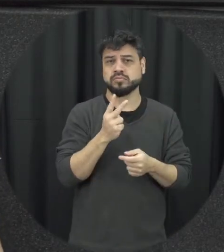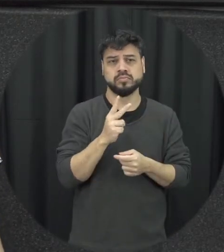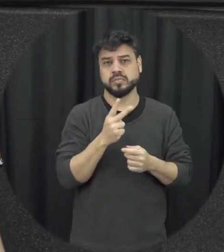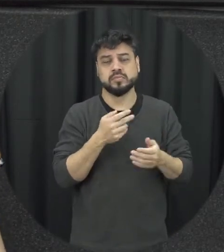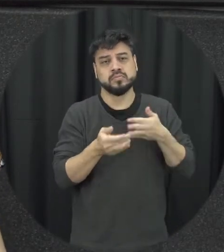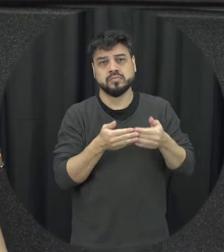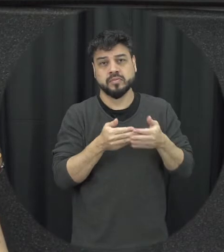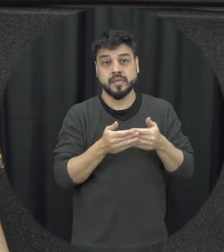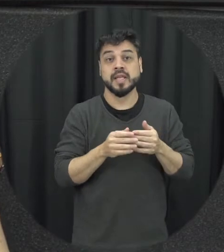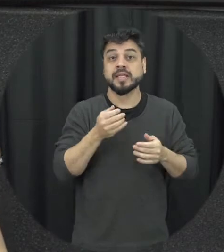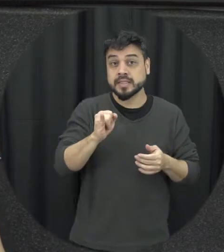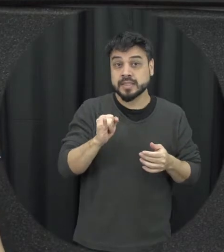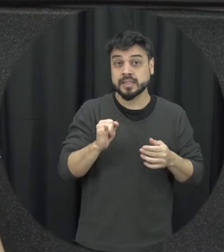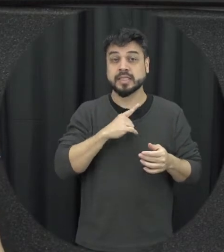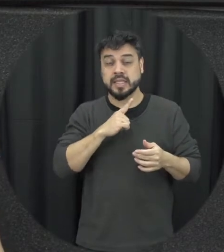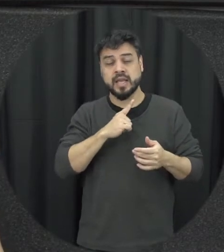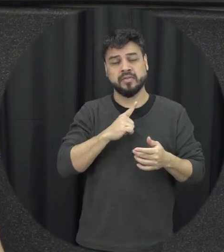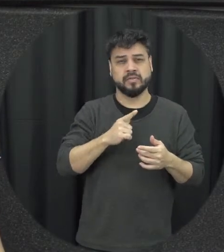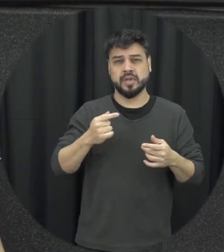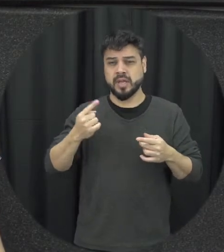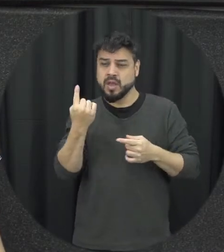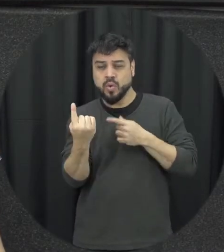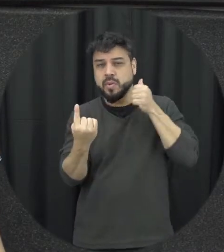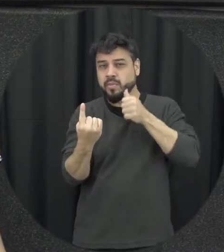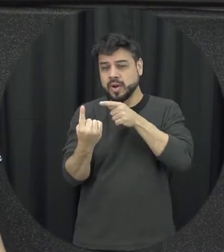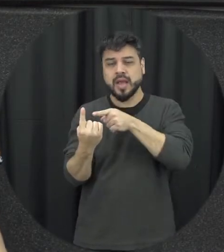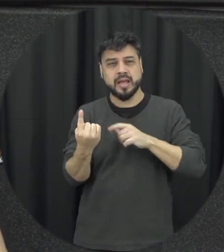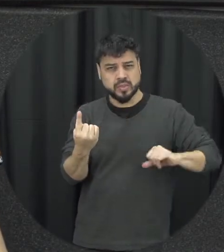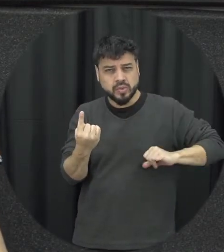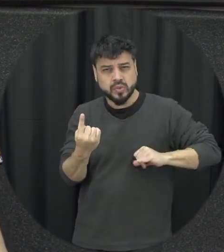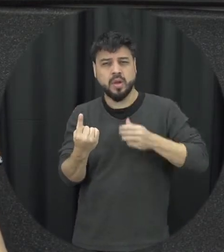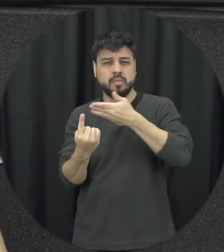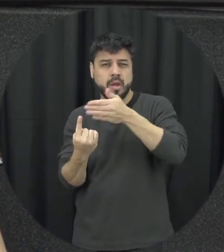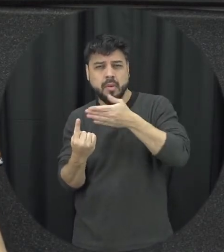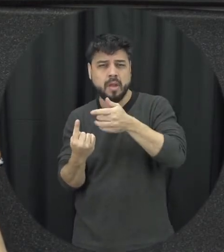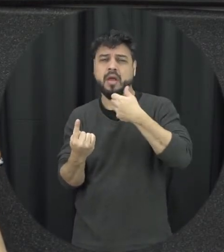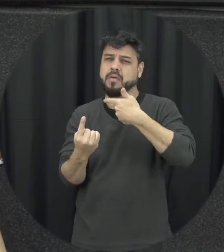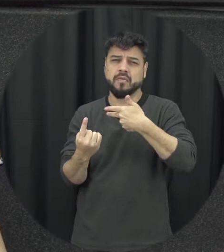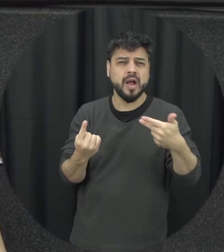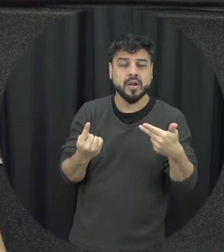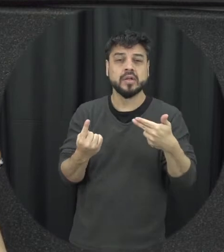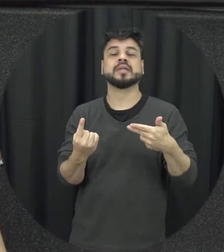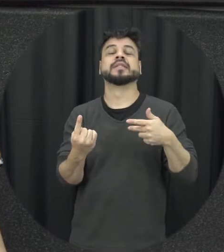serve toda agressão tá digitando uma mulher a lei ela se aplica nesse caso né então